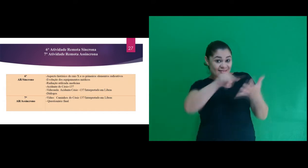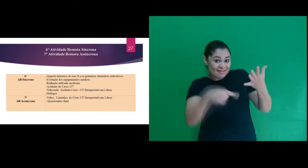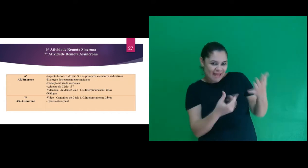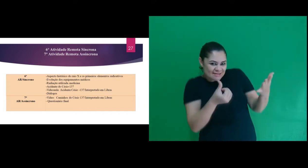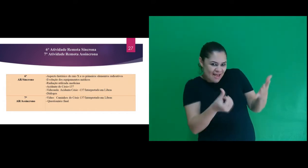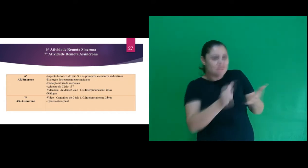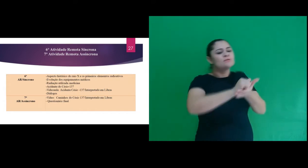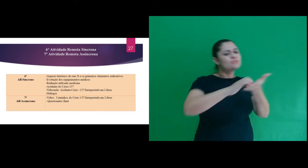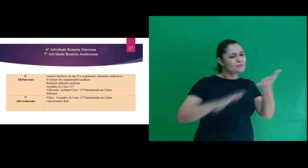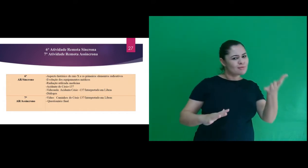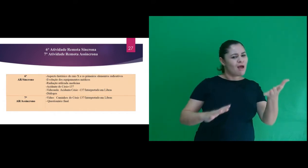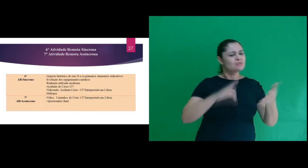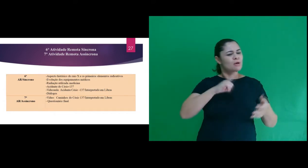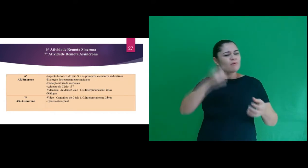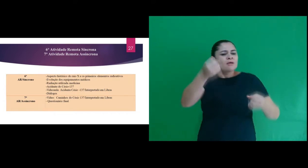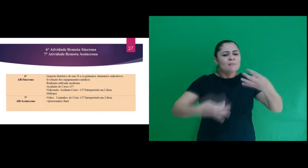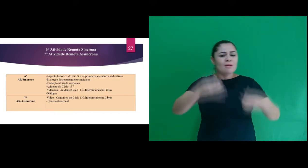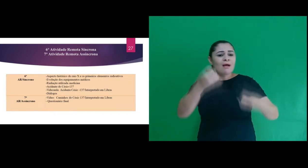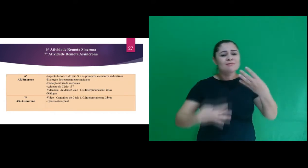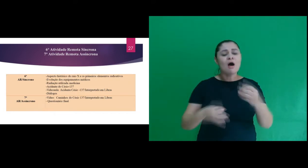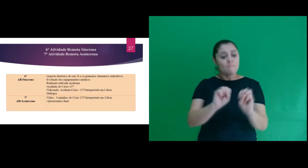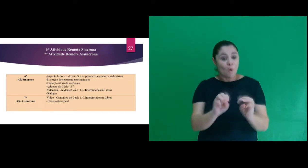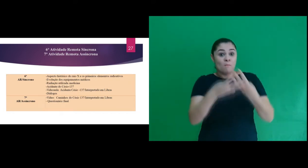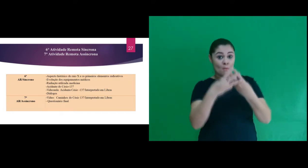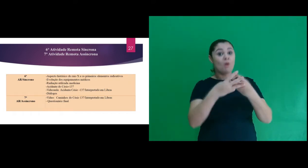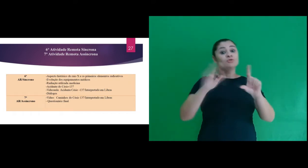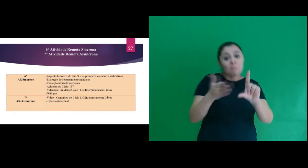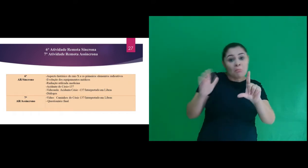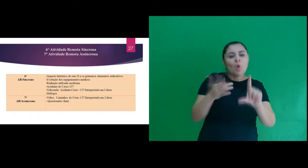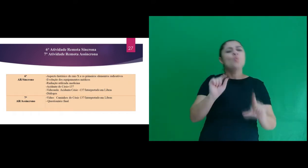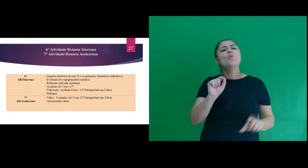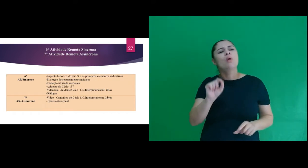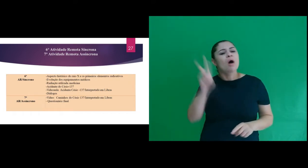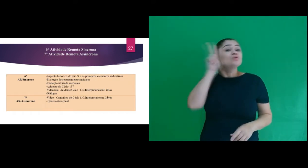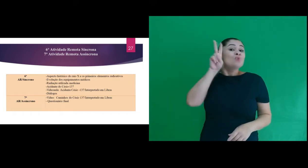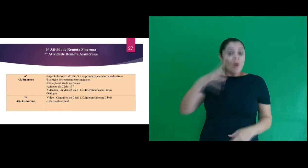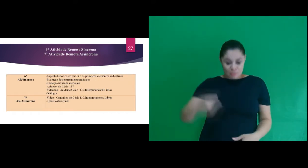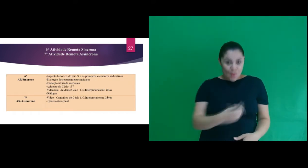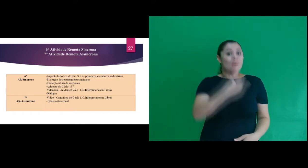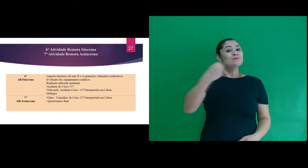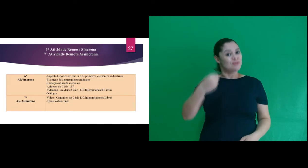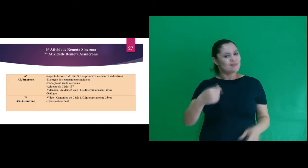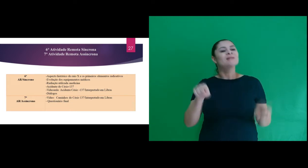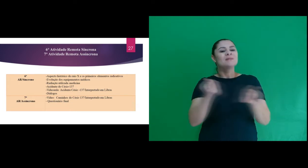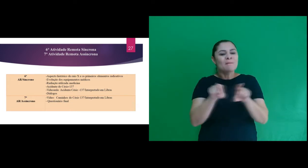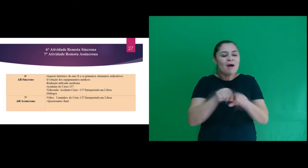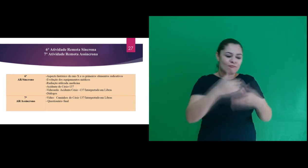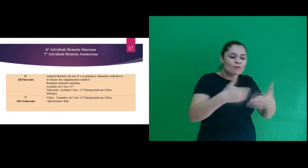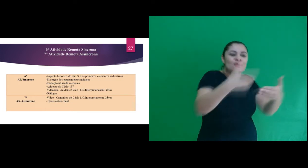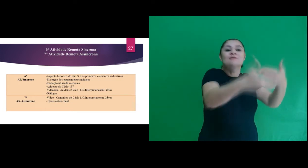Na 6ª atividade foi trabalhado por meio de slides o aspecto histórico do raio X,